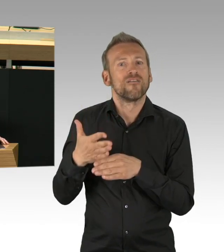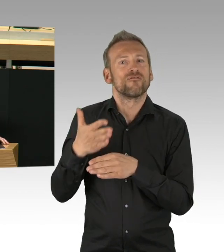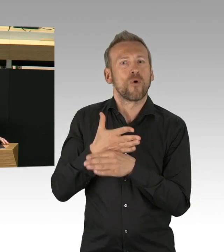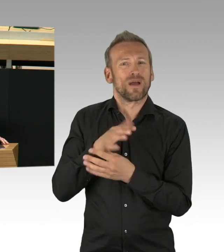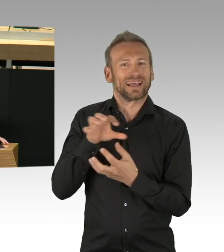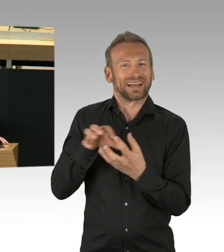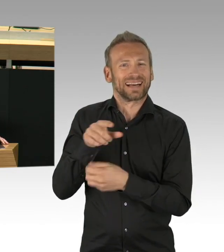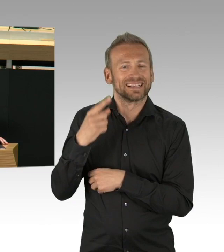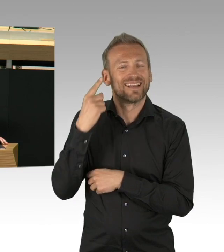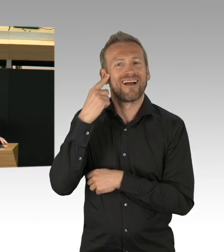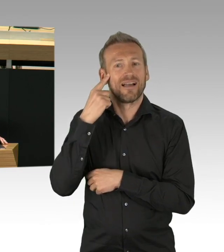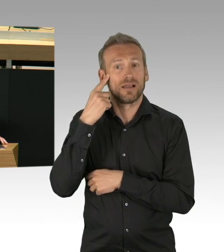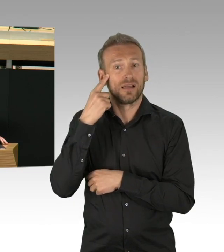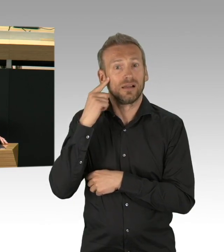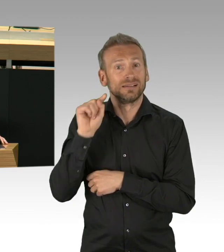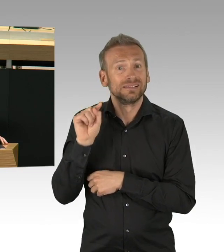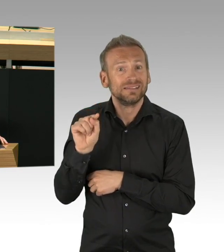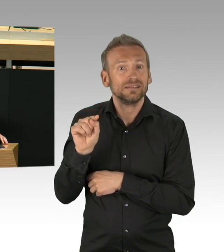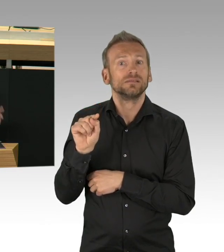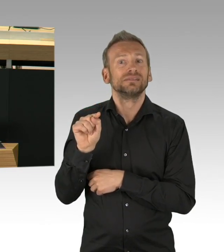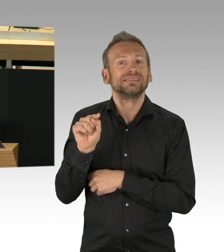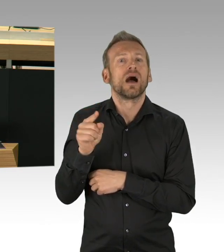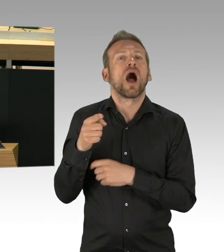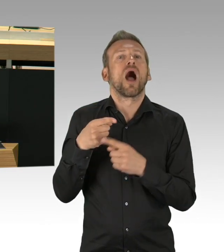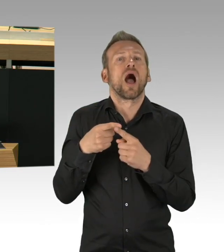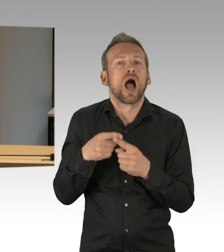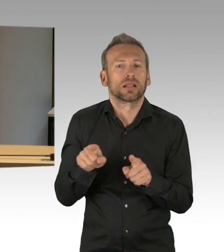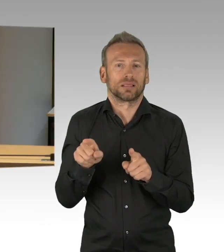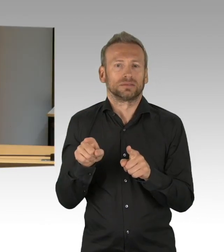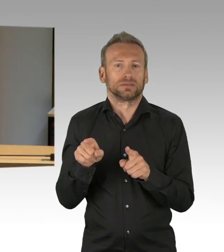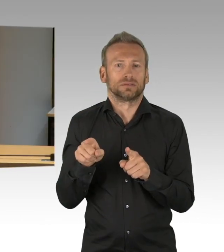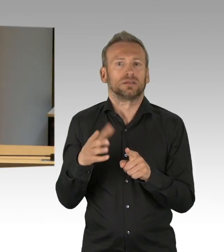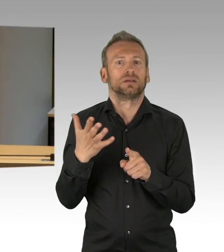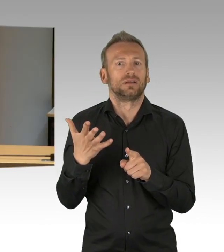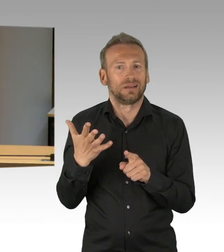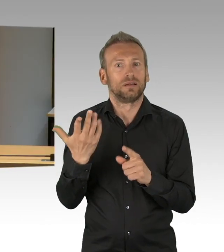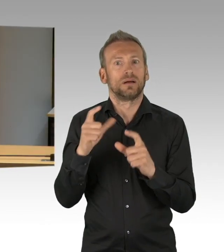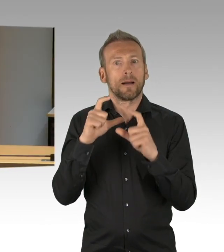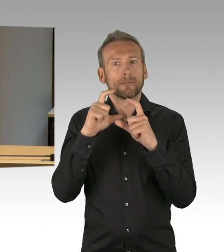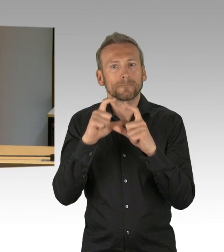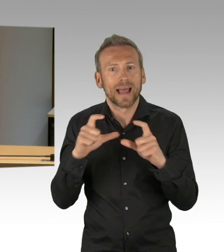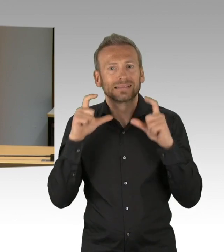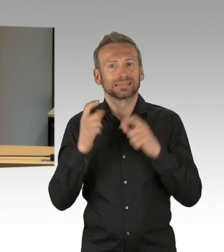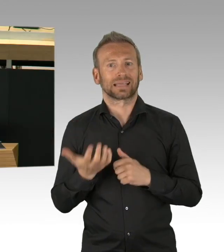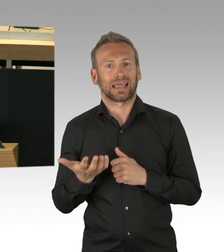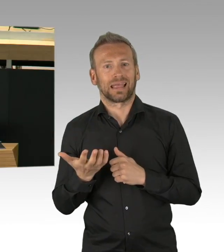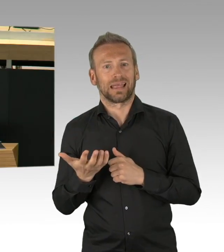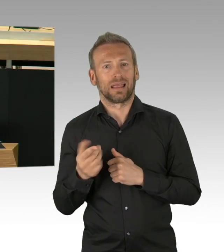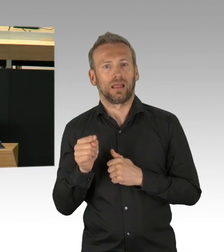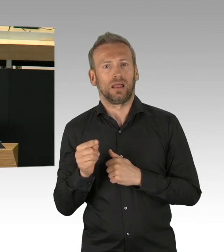die anderen für eine Rückkehr zur vermeintlichen Normalität. Fest steht, wir hatten Glück.